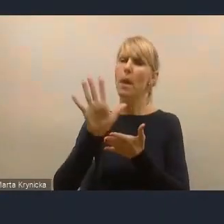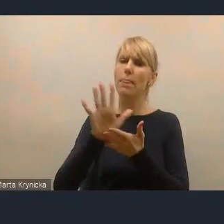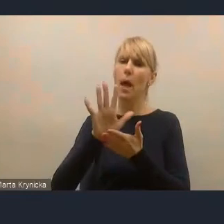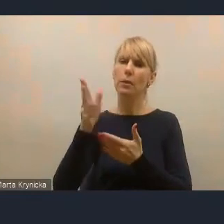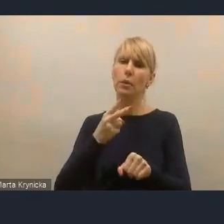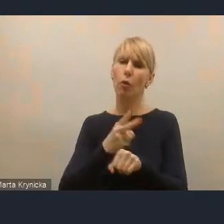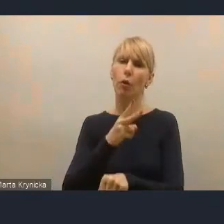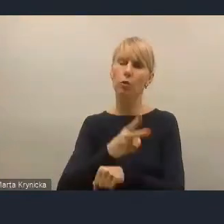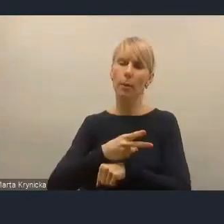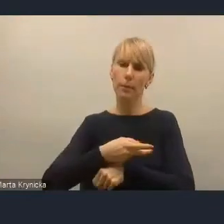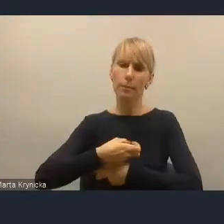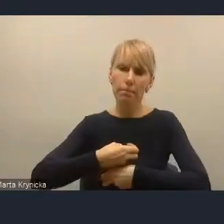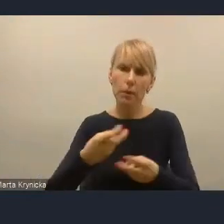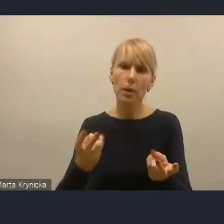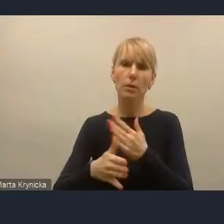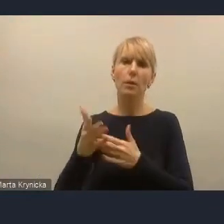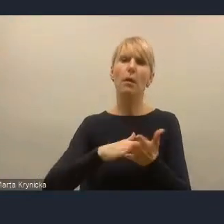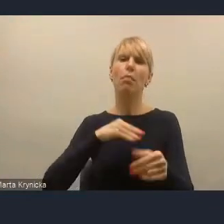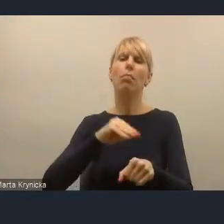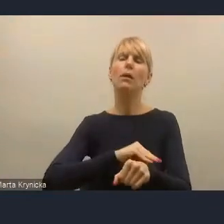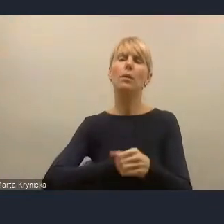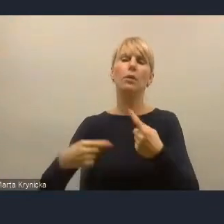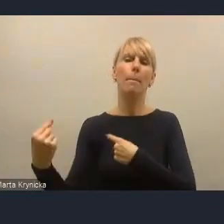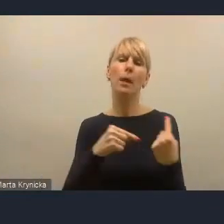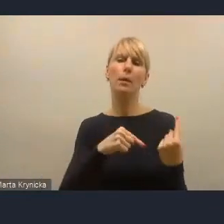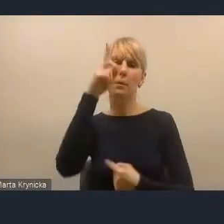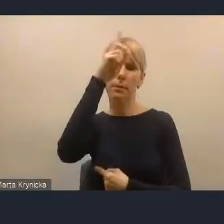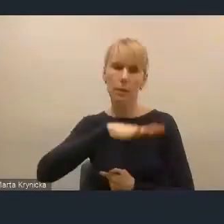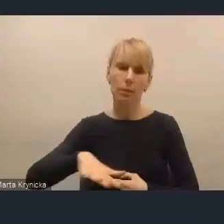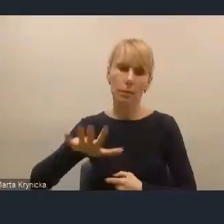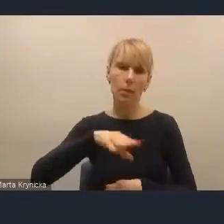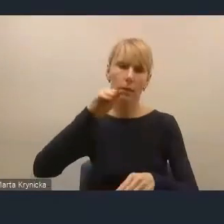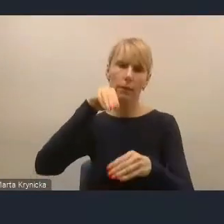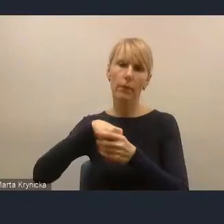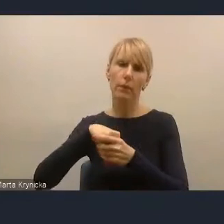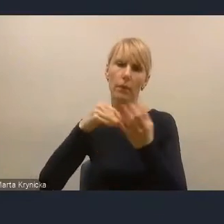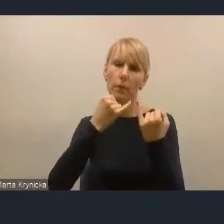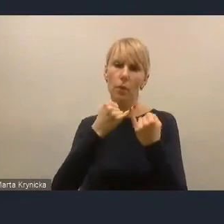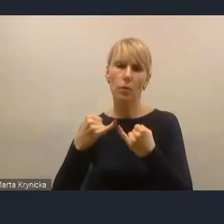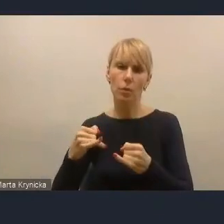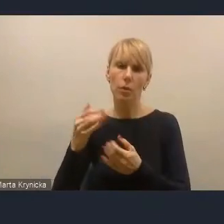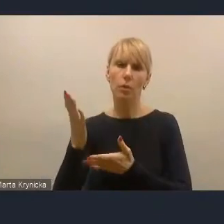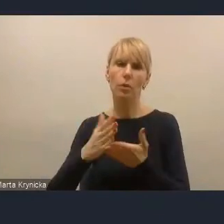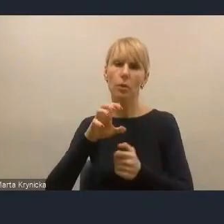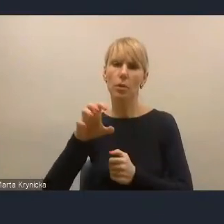szeroko narzędzi partycypacji społecznej w różnych dziedzinach życia miasta.